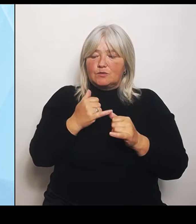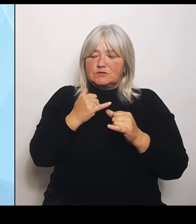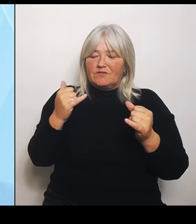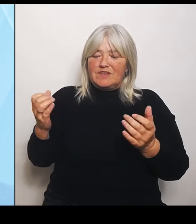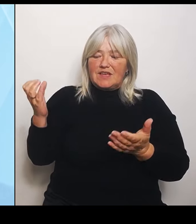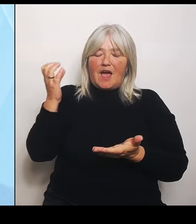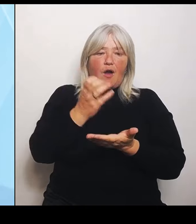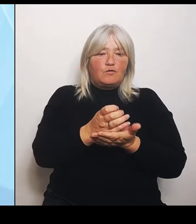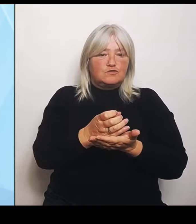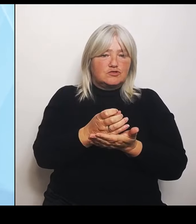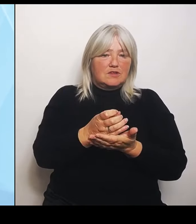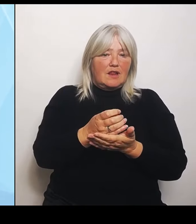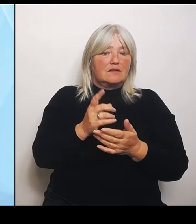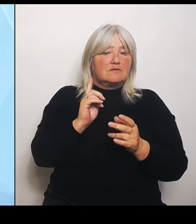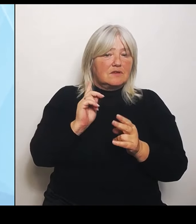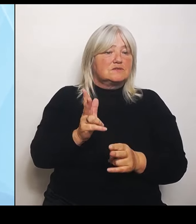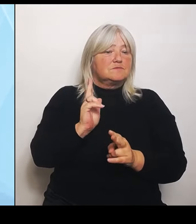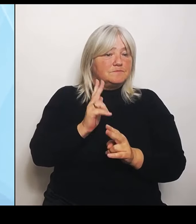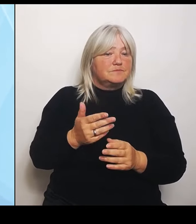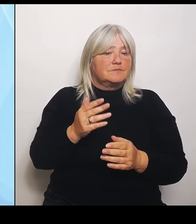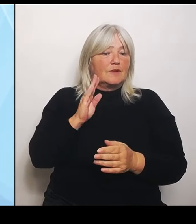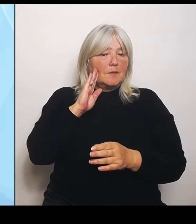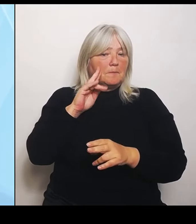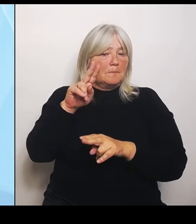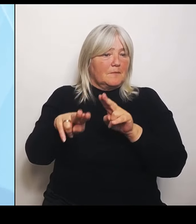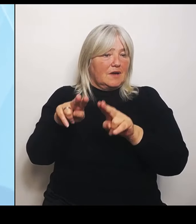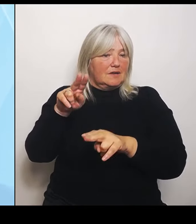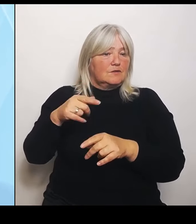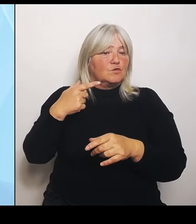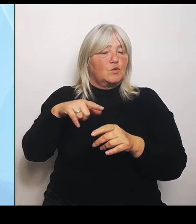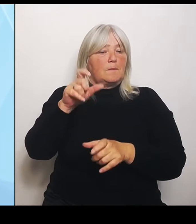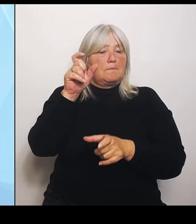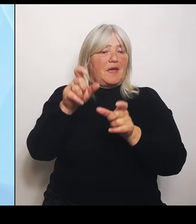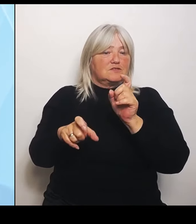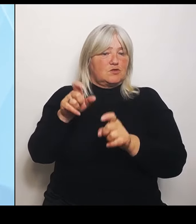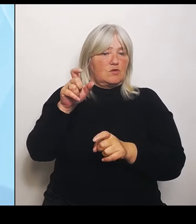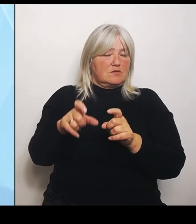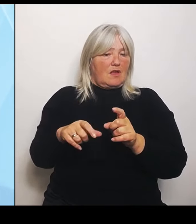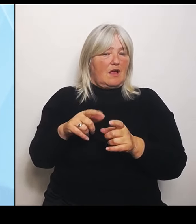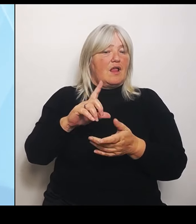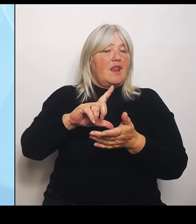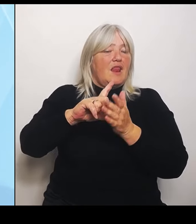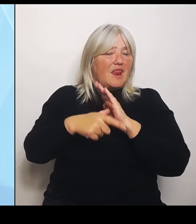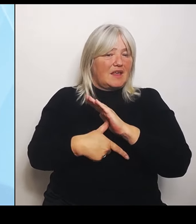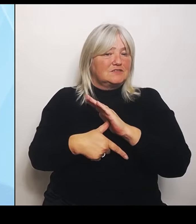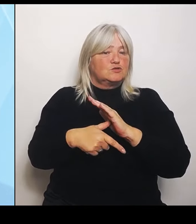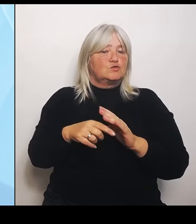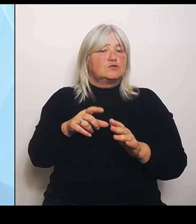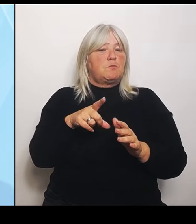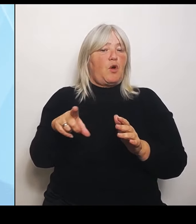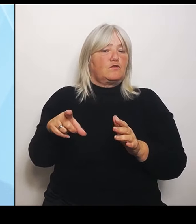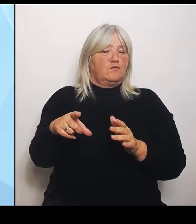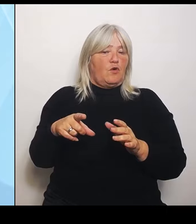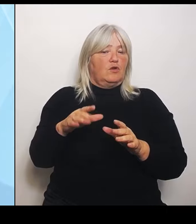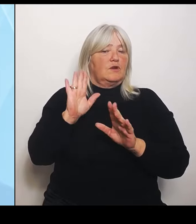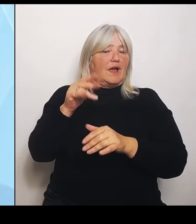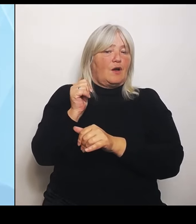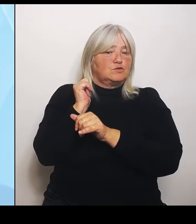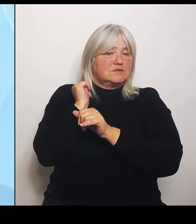Und so ausgerichtet ist vom Leistungsportfolio, dass es ausgelastet ist und dann auch ordentlich finanziert werden kann? Und darum gehen diese Überlegungen und